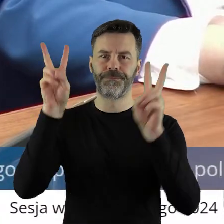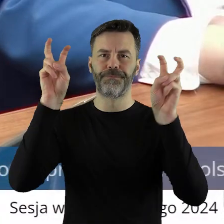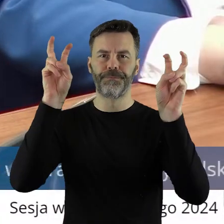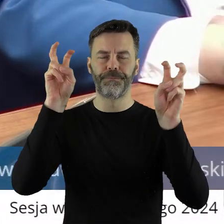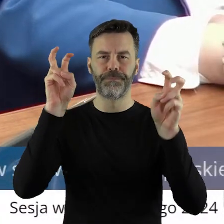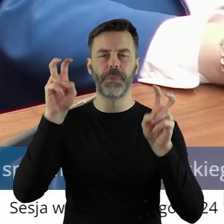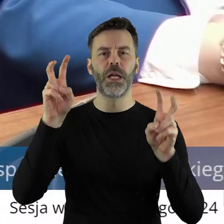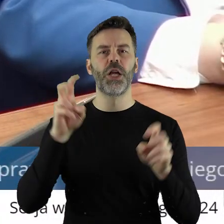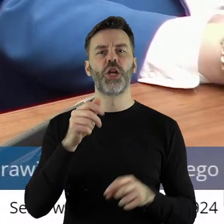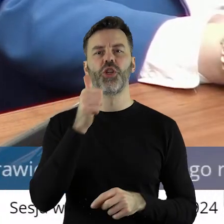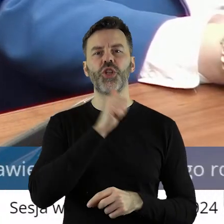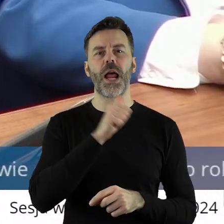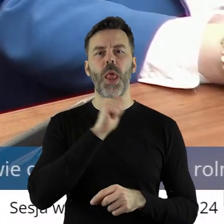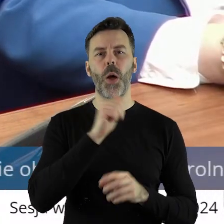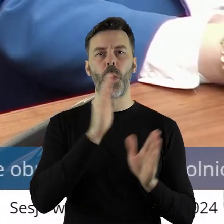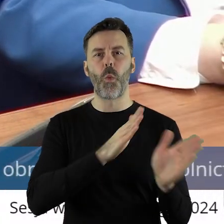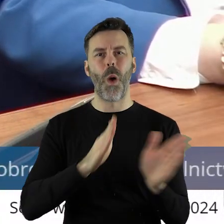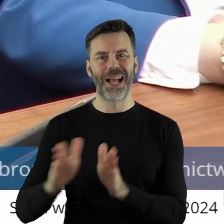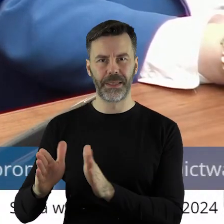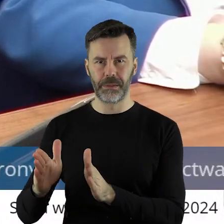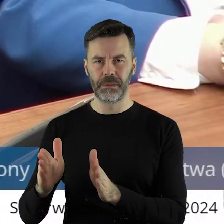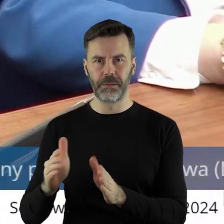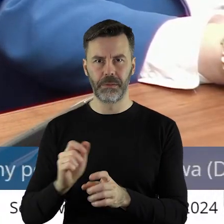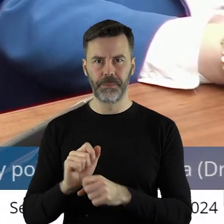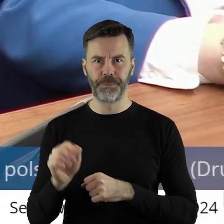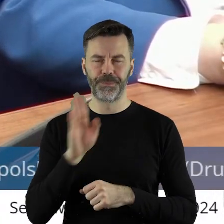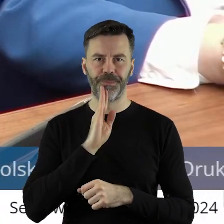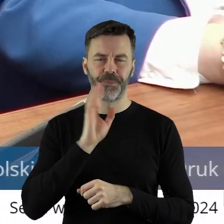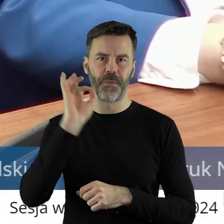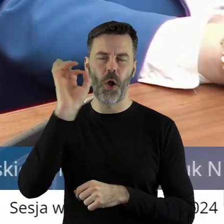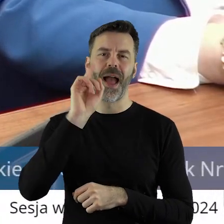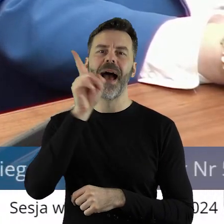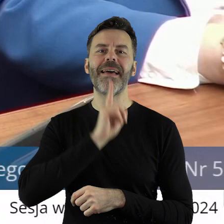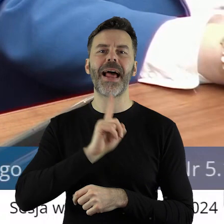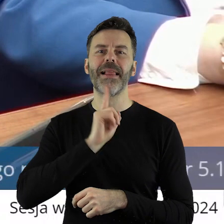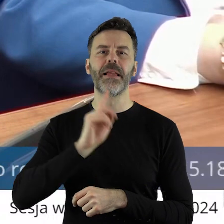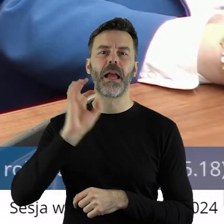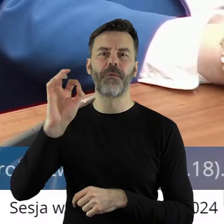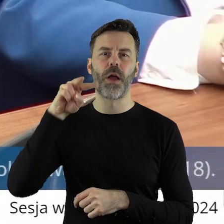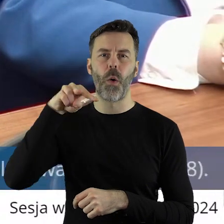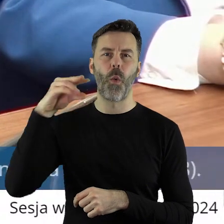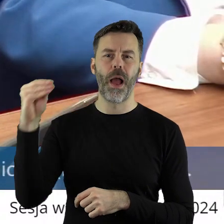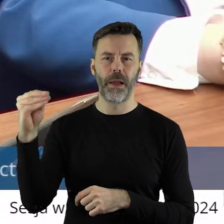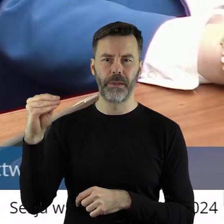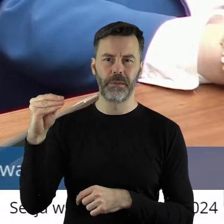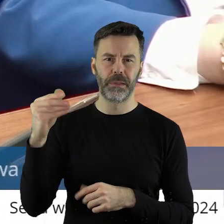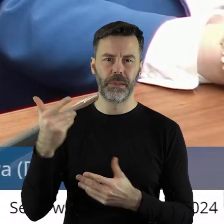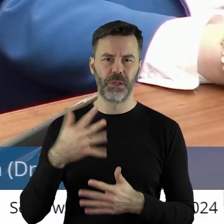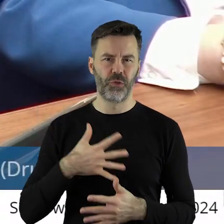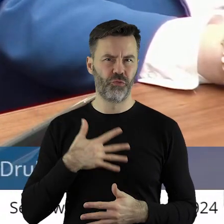Zielonemu Ładowi. Zielonej, można powiedzieć, religii jakiejś wyznawanej przez Unię Europejską.